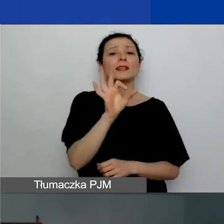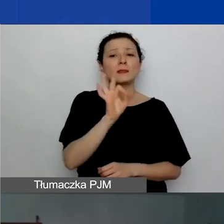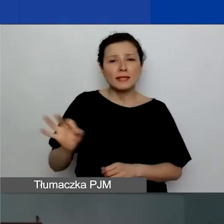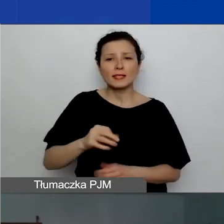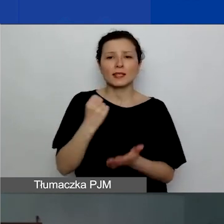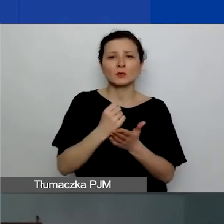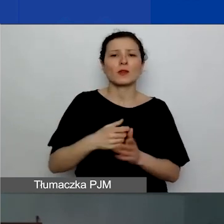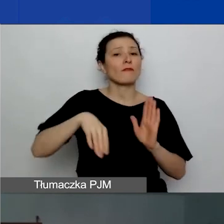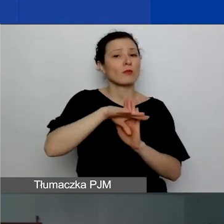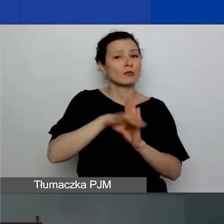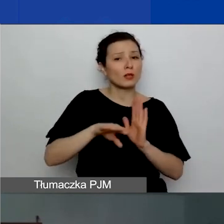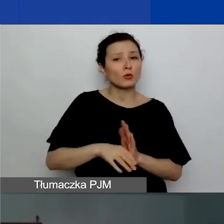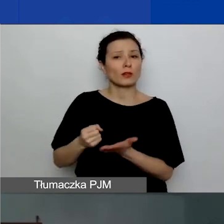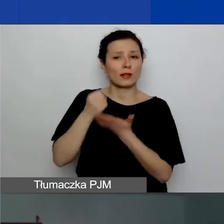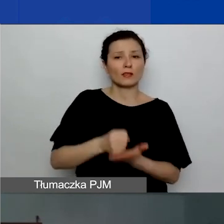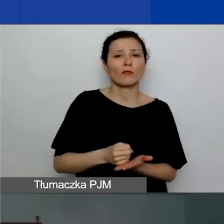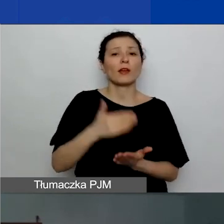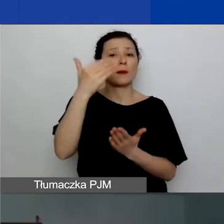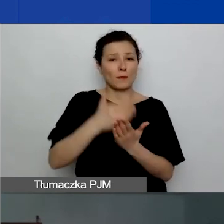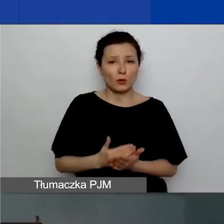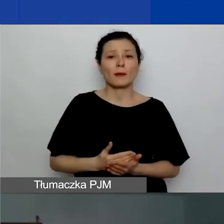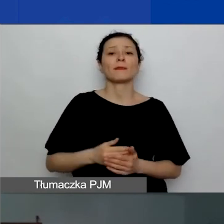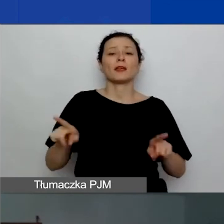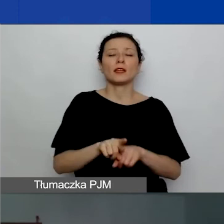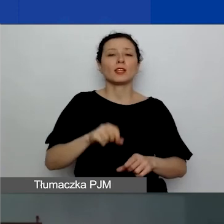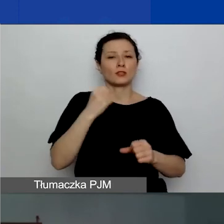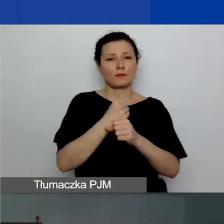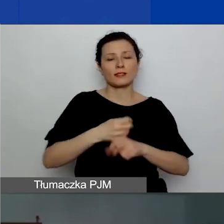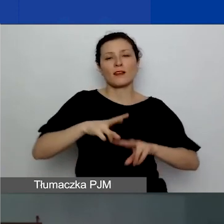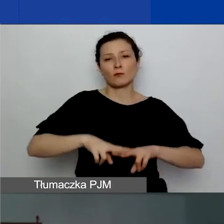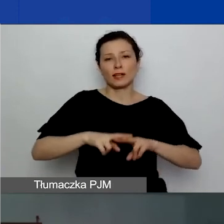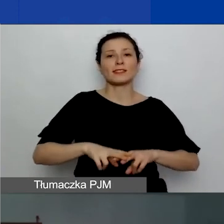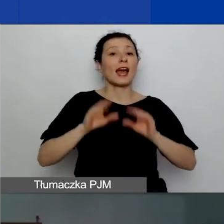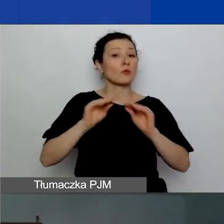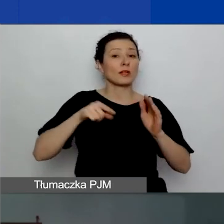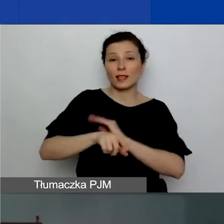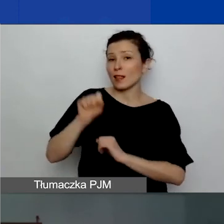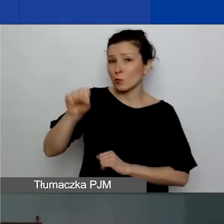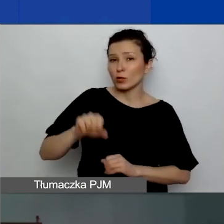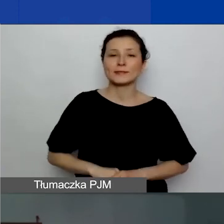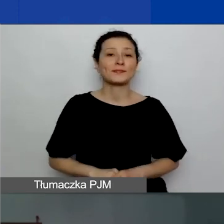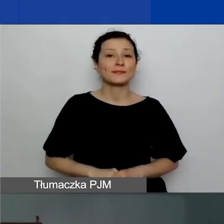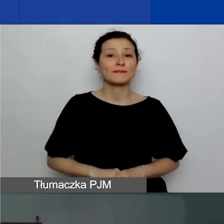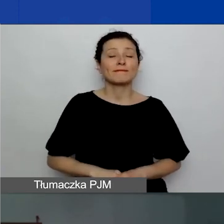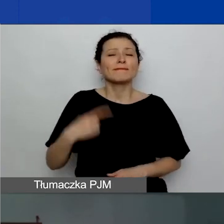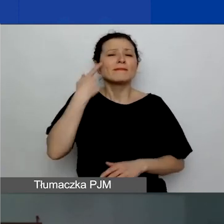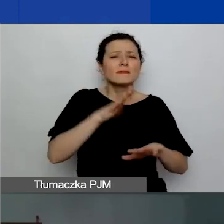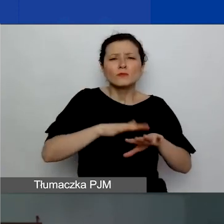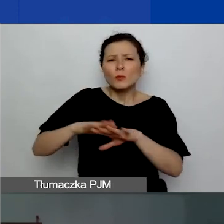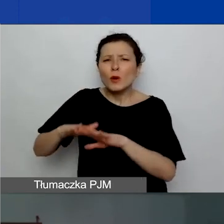i również pracuje w Fundacji Edukacja dla Demokracji. Jeszcze raz przypomnę przebieg naszego webinarium.